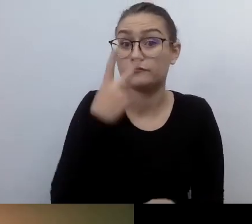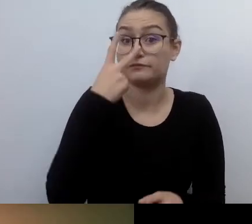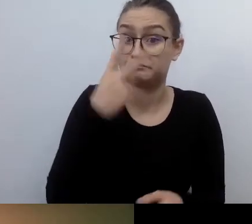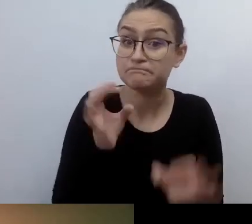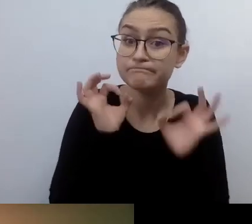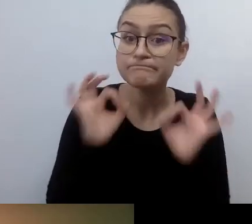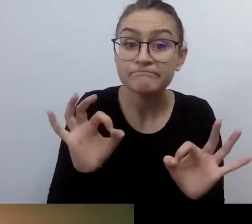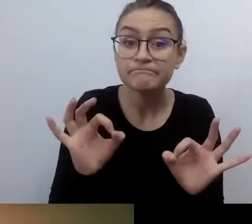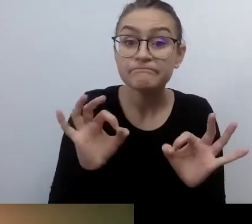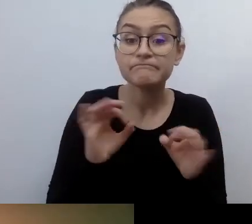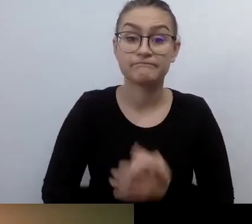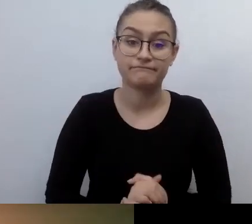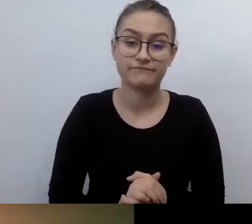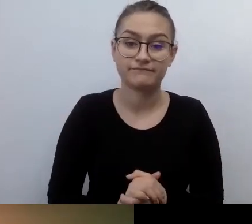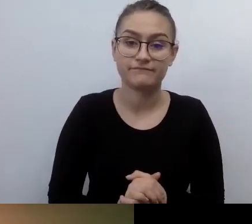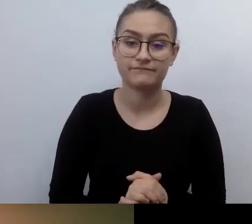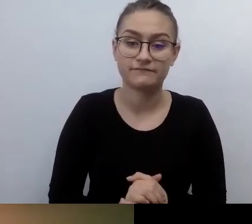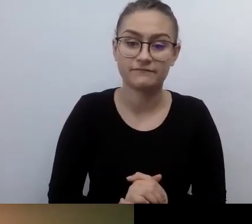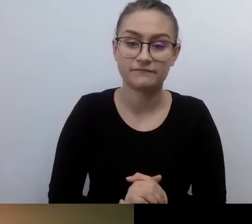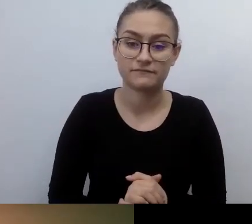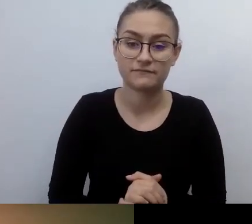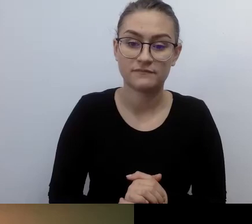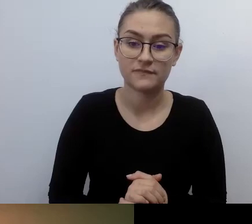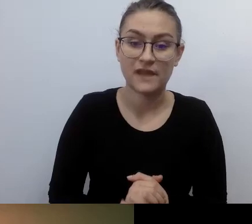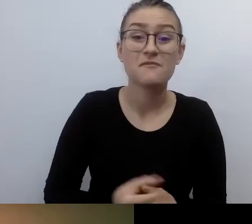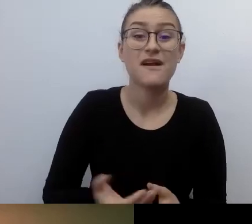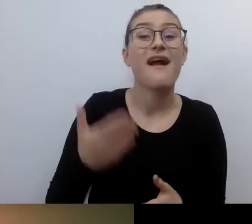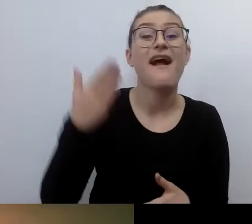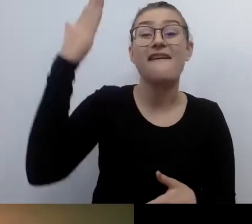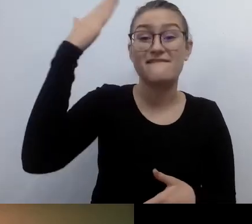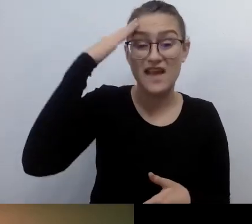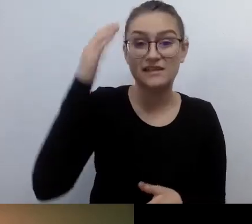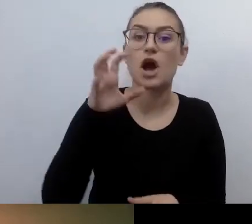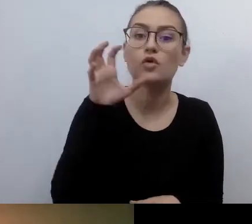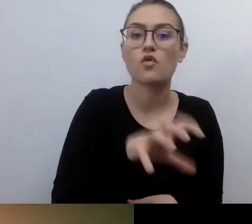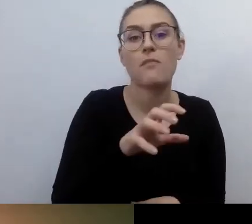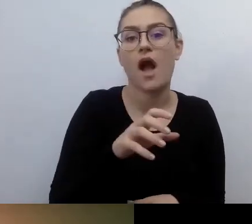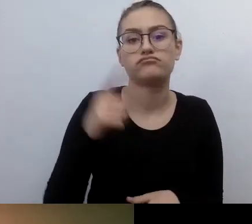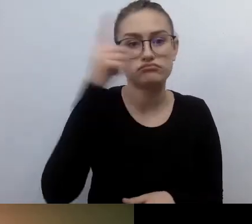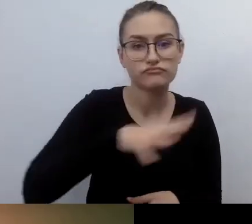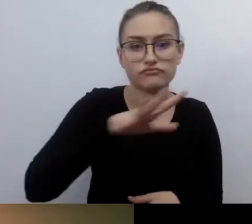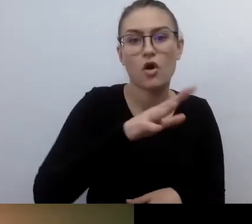wystarczała mi wiedza najbardziej podstawowa na temat środowiska osób z niepełnosprawnościami.